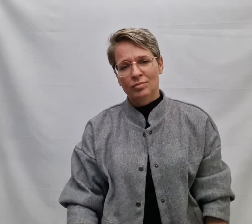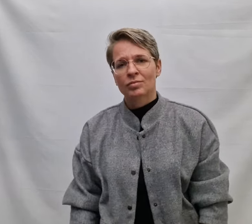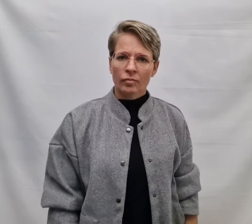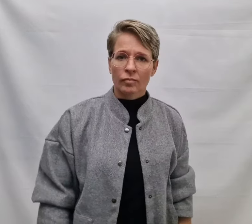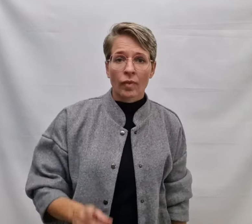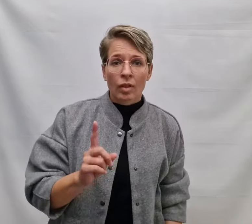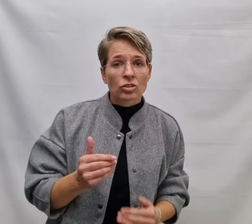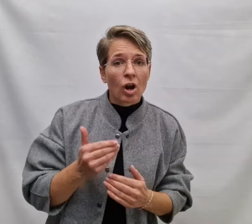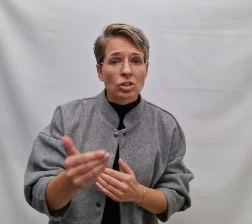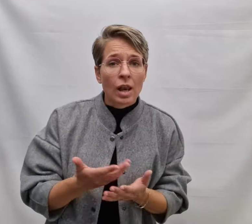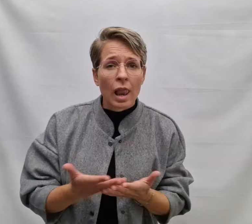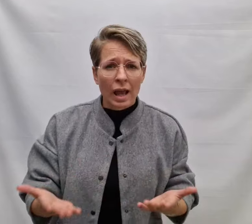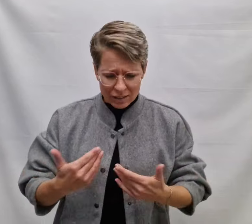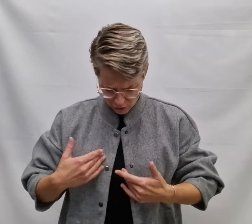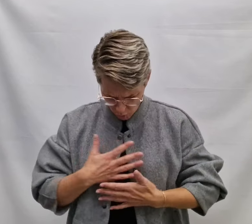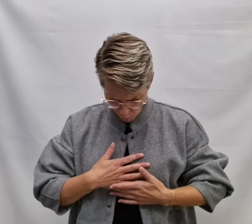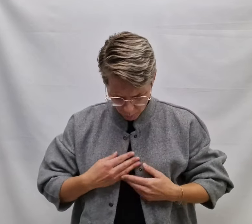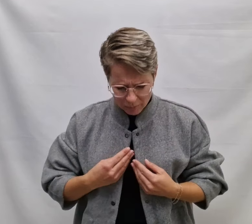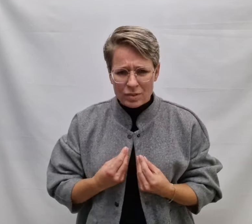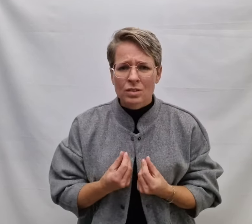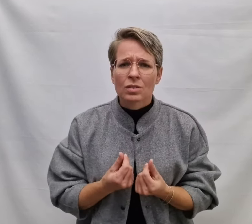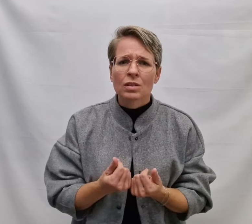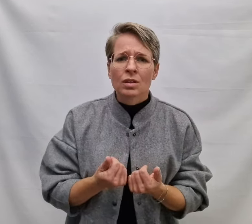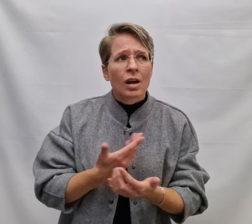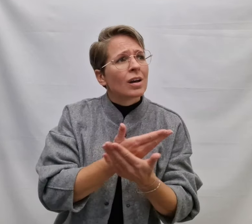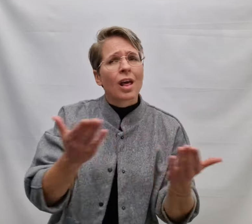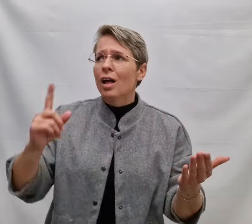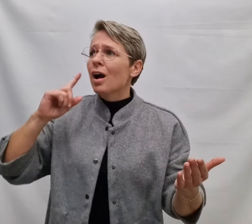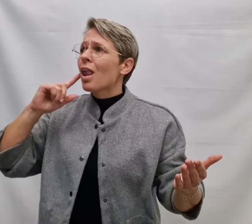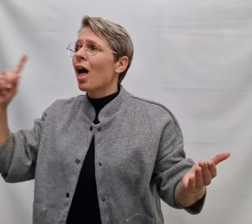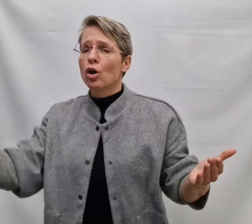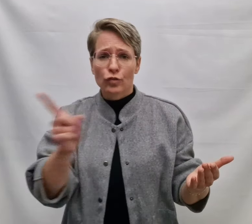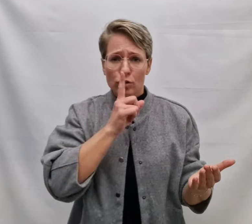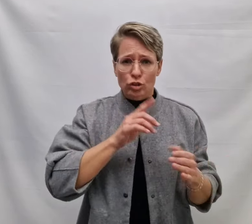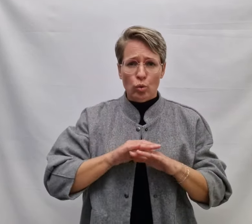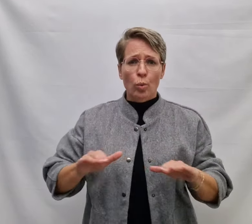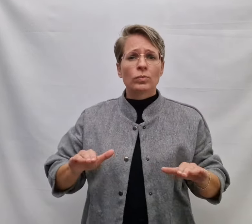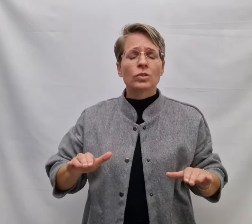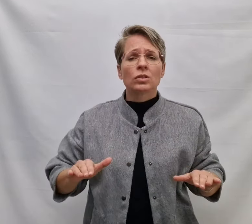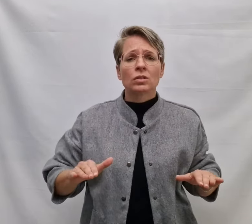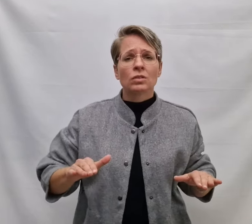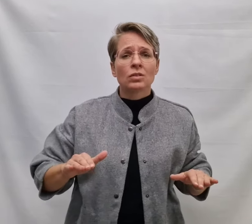Als straks de leegte komt En elk geluid verstomd